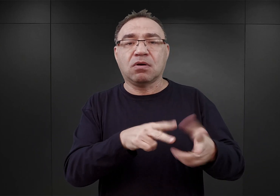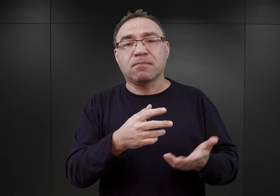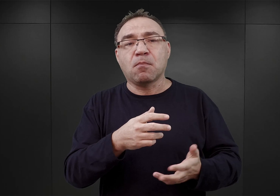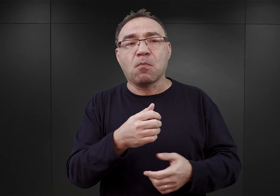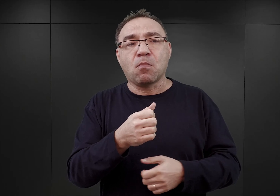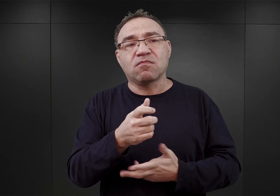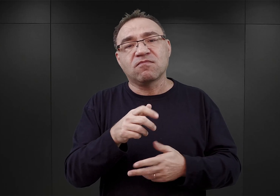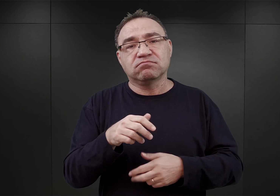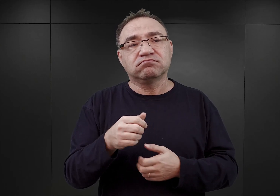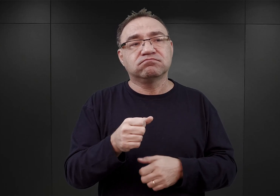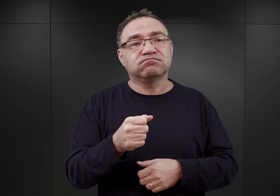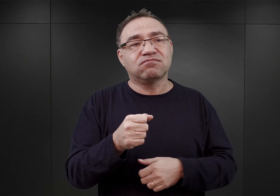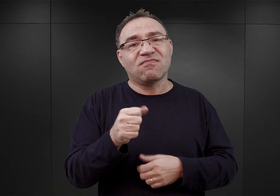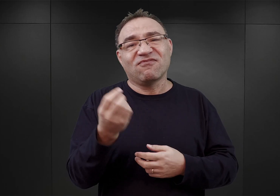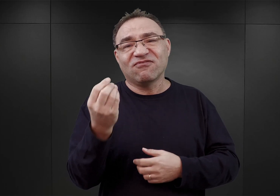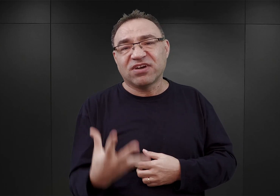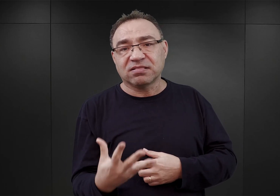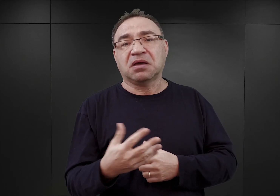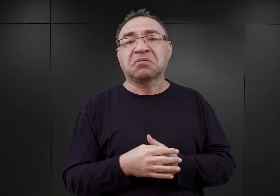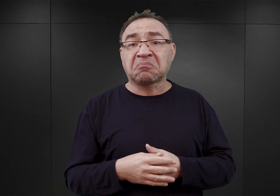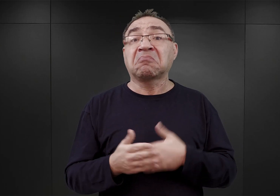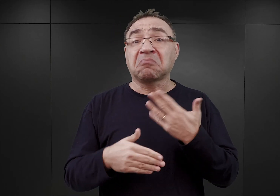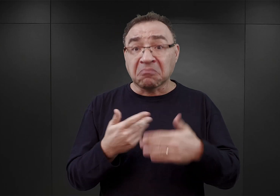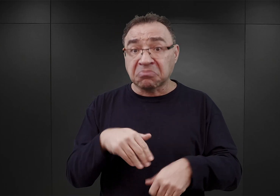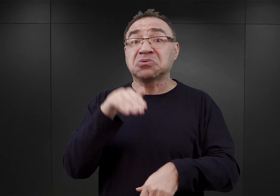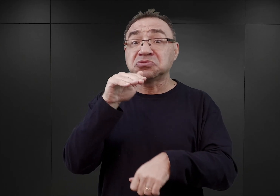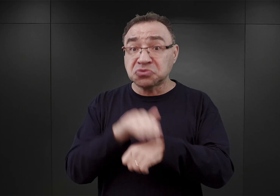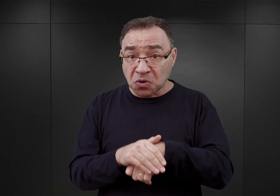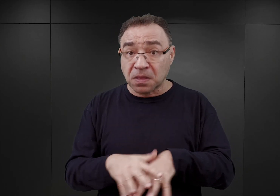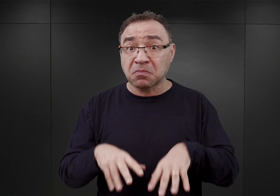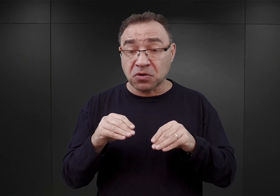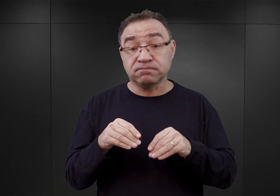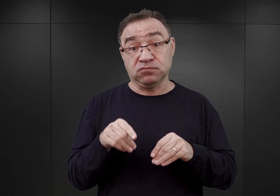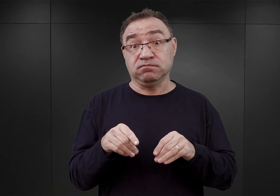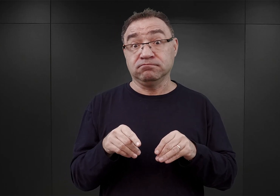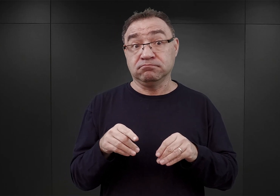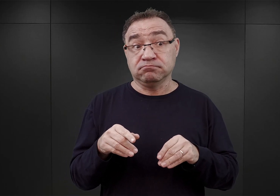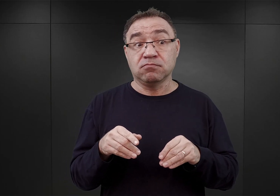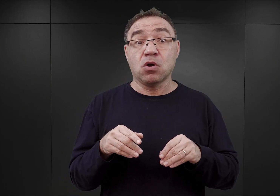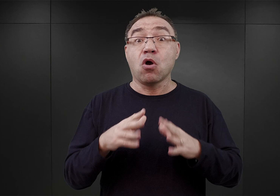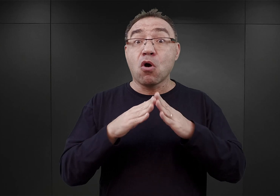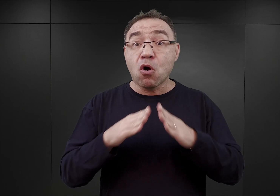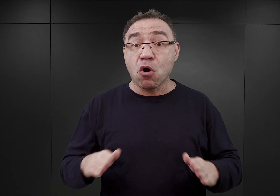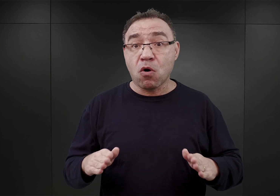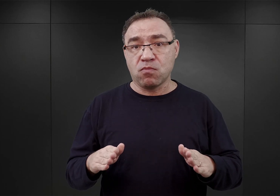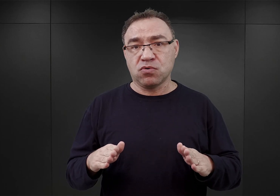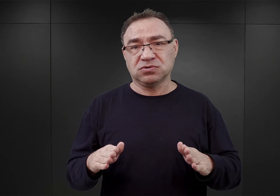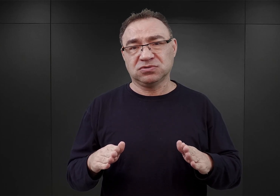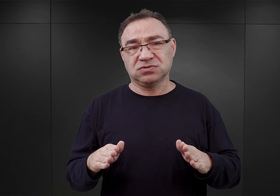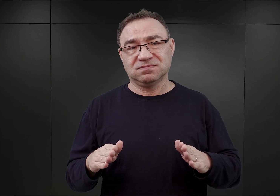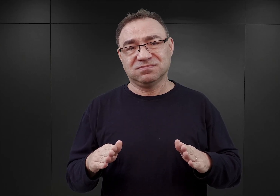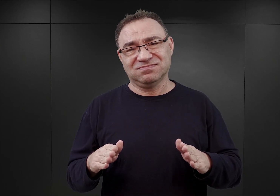I uzyskano wstępną zgodę. Takie były początki, obóz miał być obozem jeszcze wówczas niedużym.